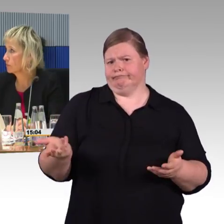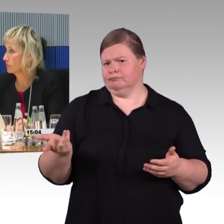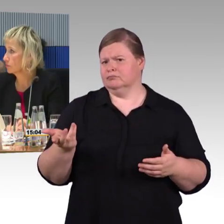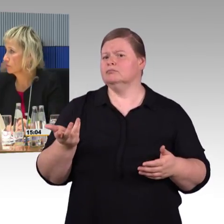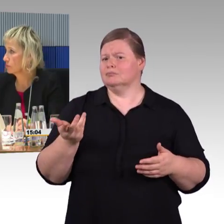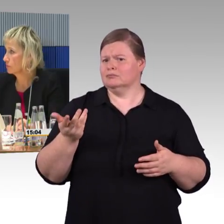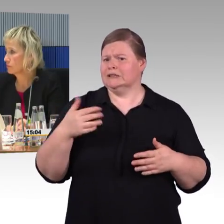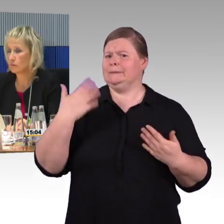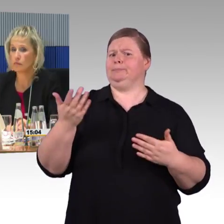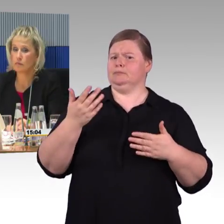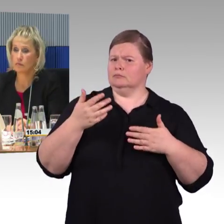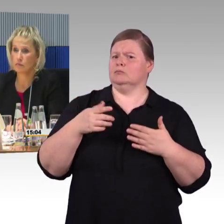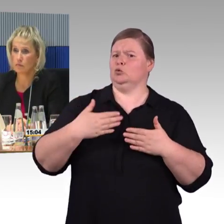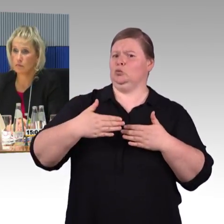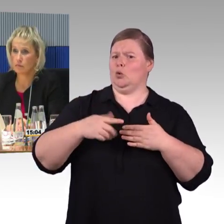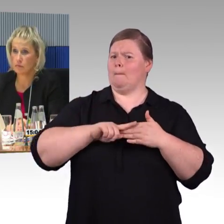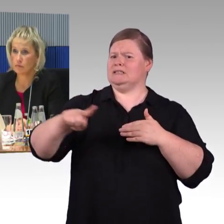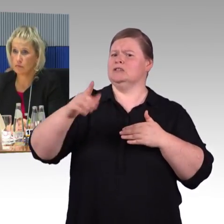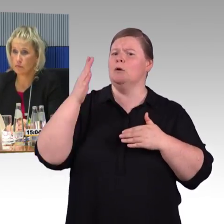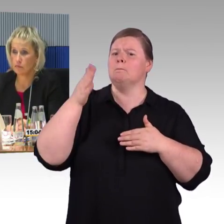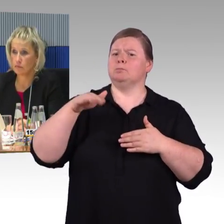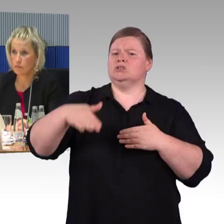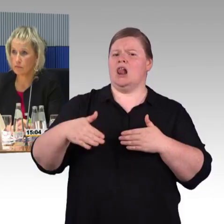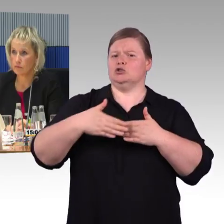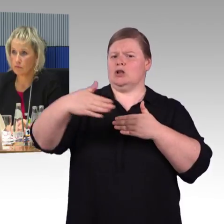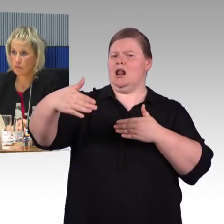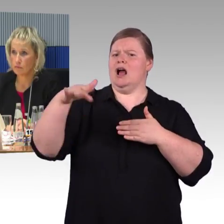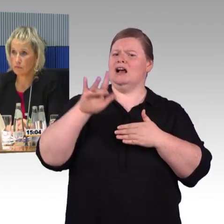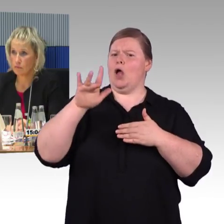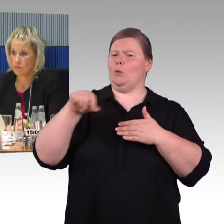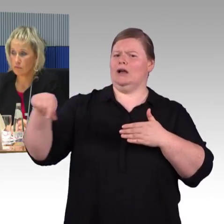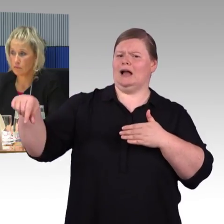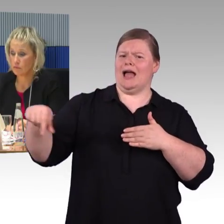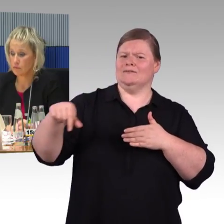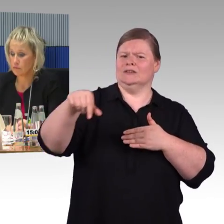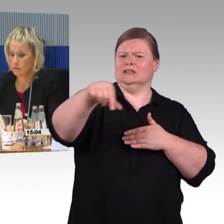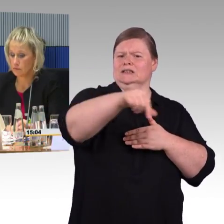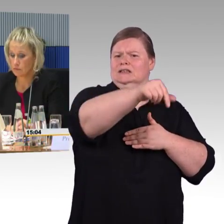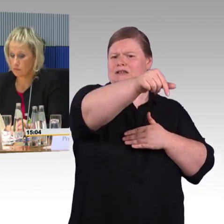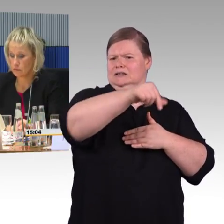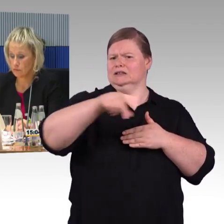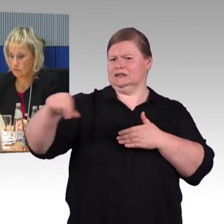Warum macht man das nicht kontrastreich und taktil, sodass diejenigen die Barrierefreiheit brauchen